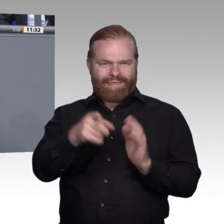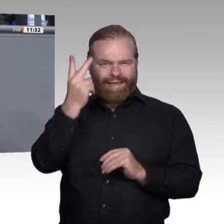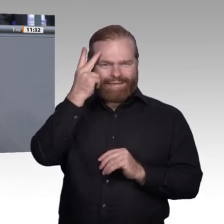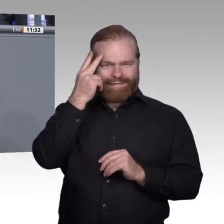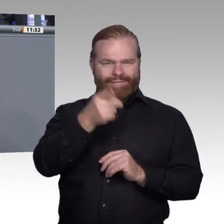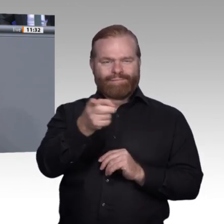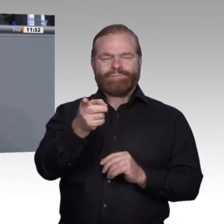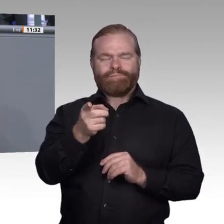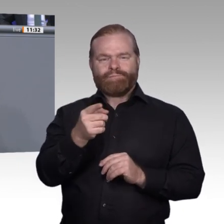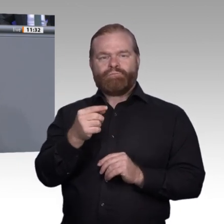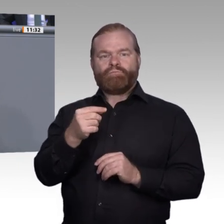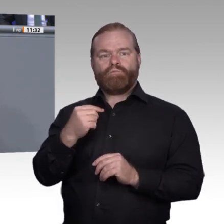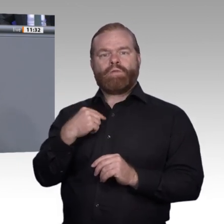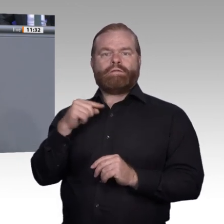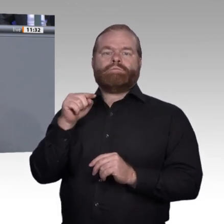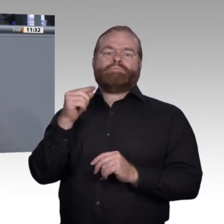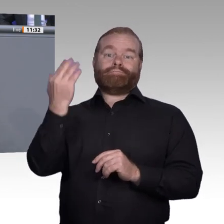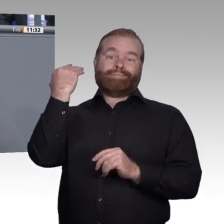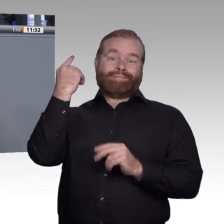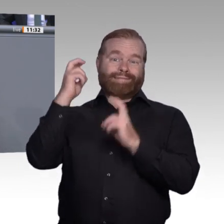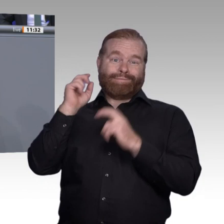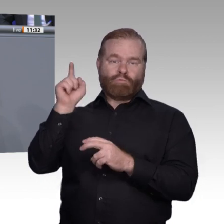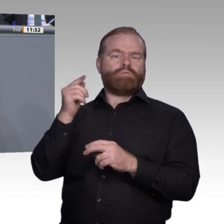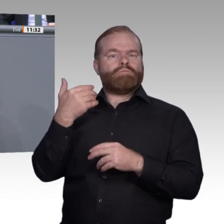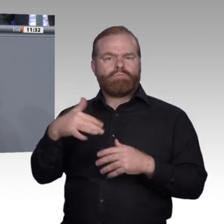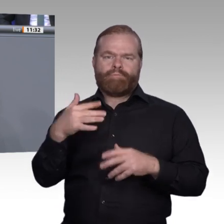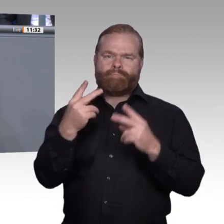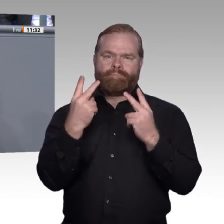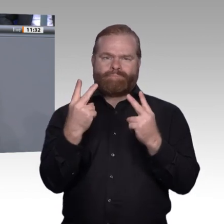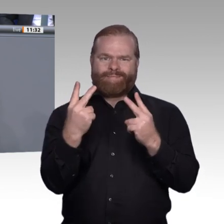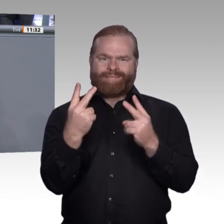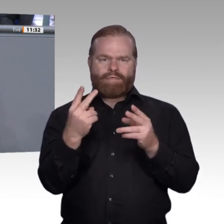werden, um die berufliche Bildung wieder attraktiver zu machen. Deswegen möchte